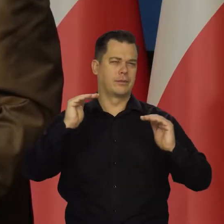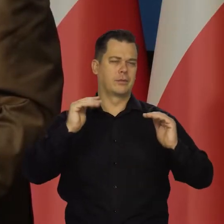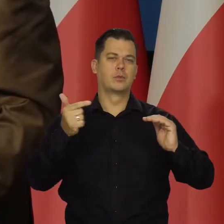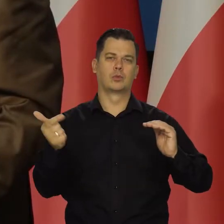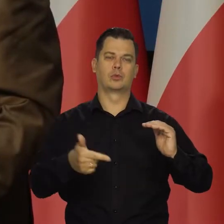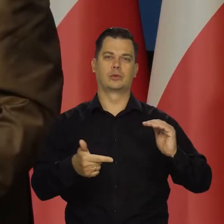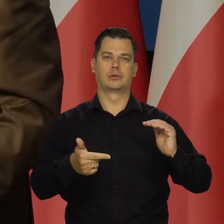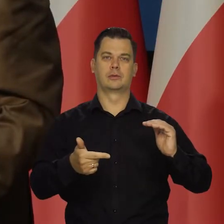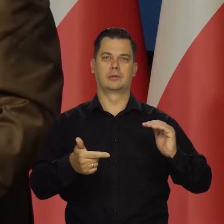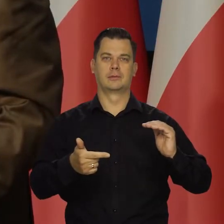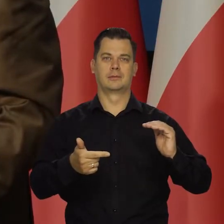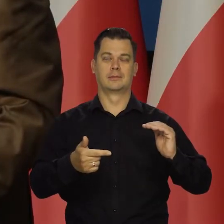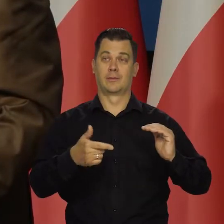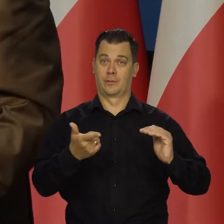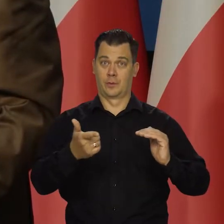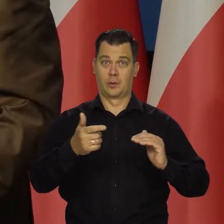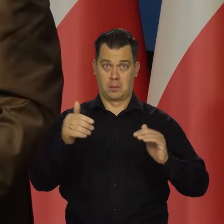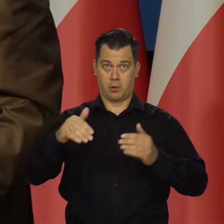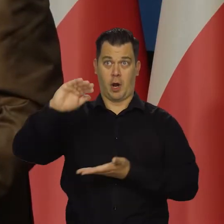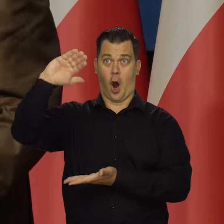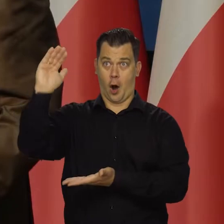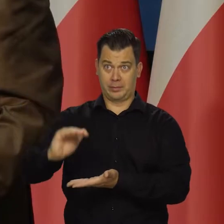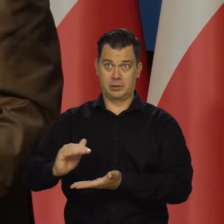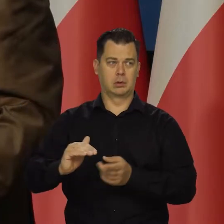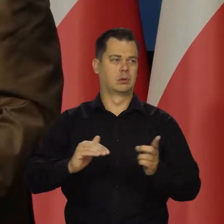czyli nie wpędzając gospodarki w recesję i bezrobocie.